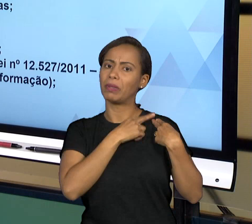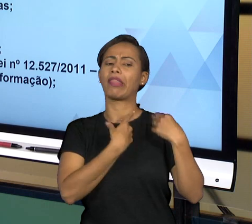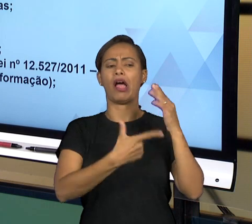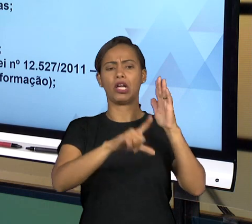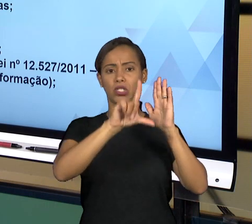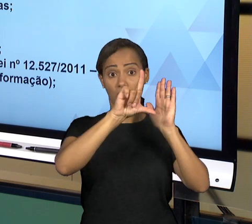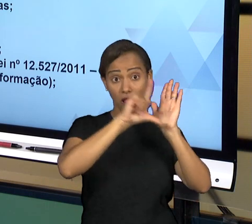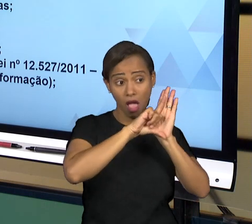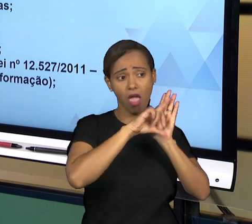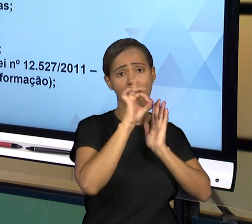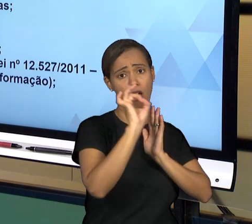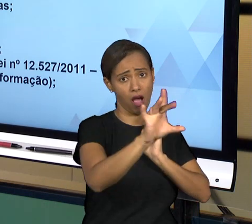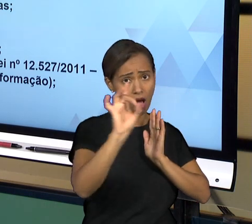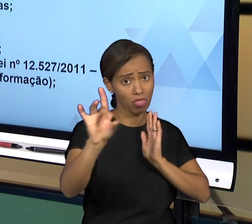SEUS ÓRGÃOS DESDE A PESSOA QUE ESTÁ ALI LIDANDO